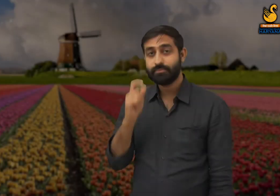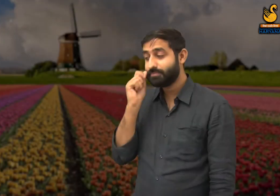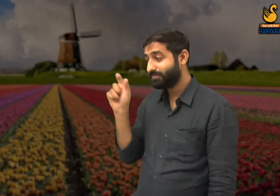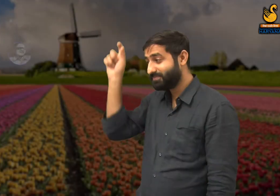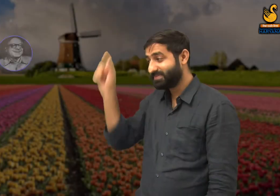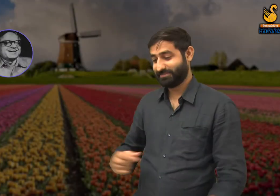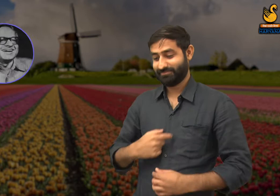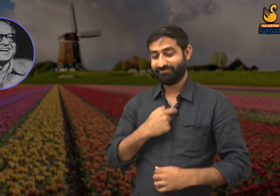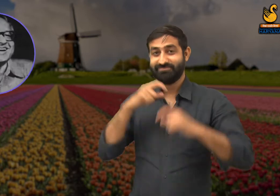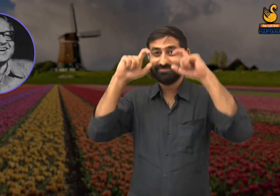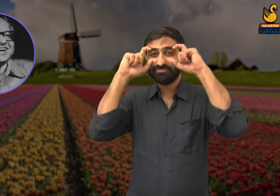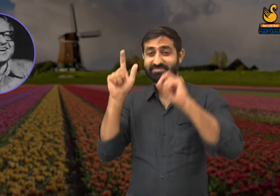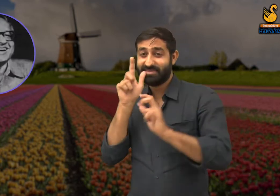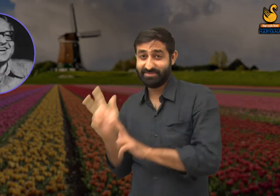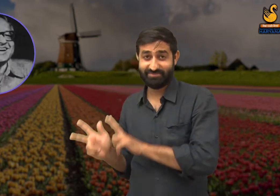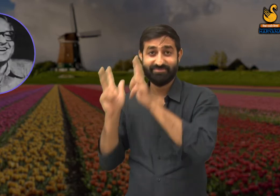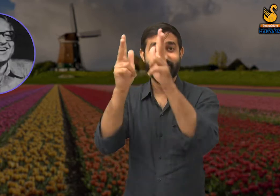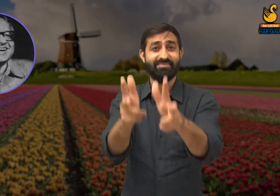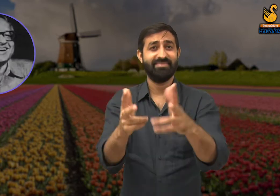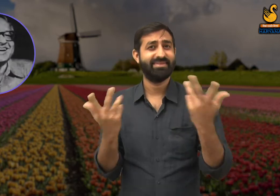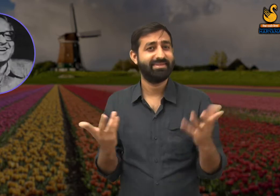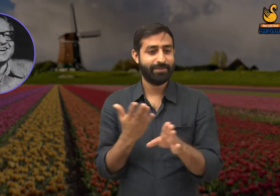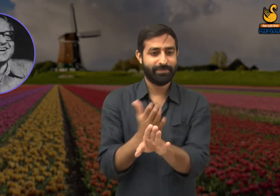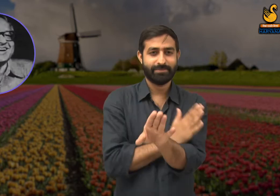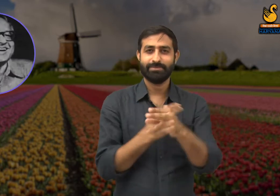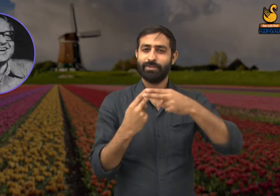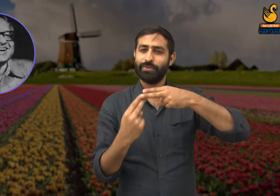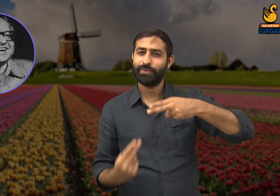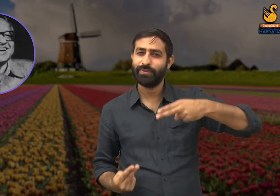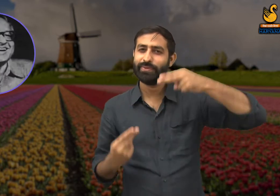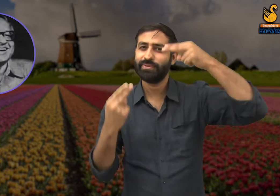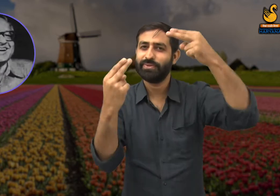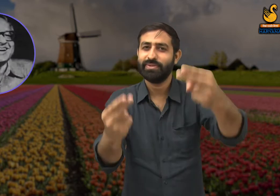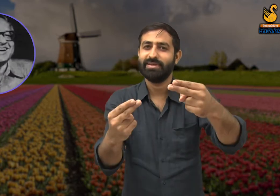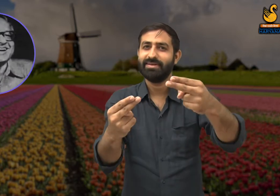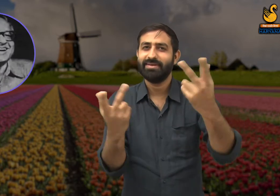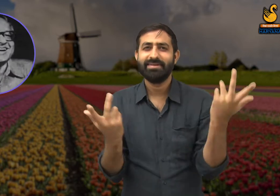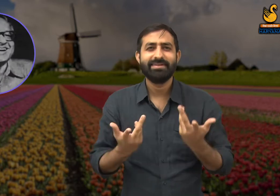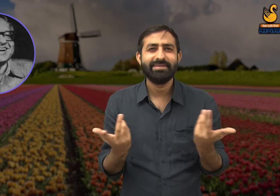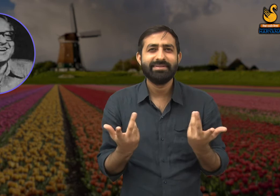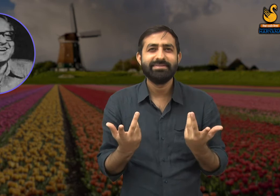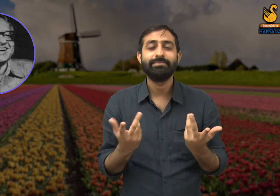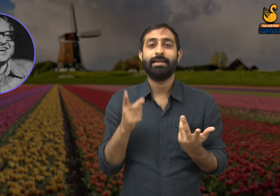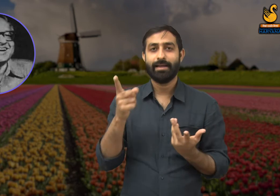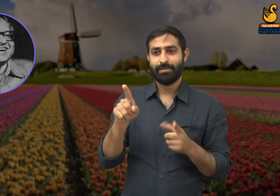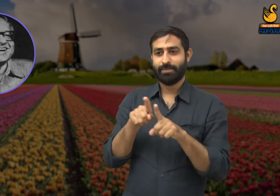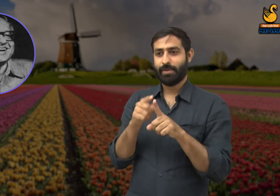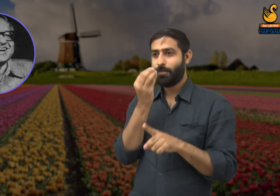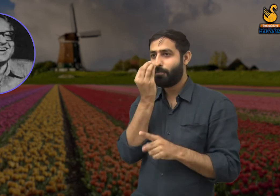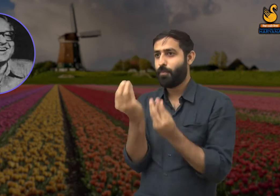इस 'फूल की बोल' कविता के माध्यम से कवि ने यह बताना चाहा है कि सौंदर्य वस्तु में नहीं